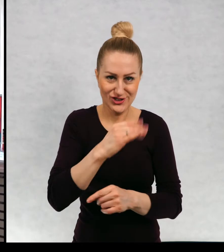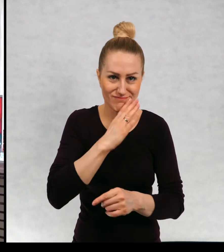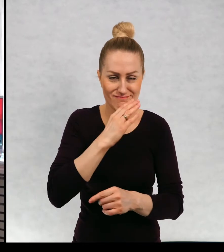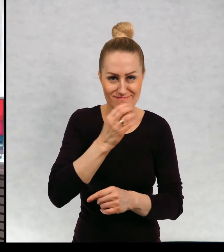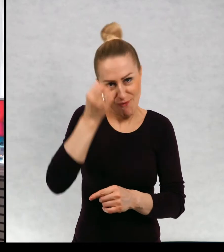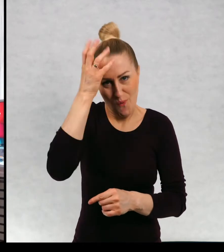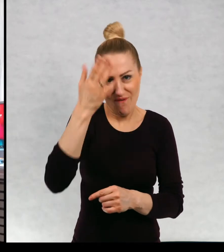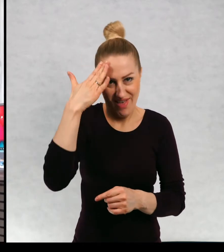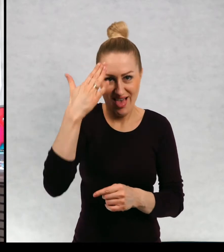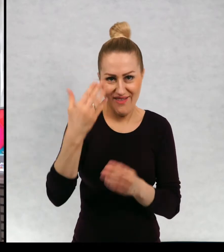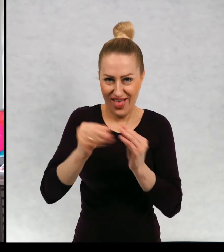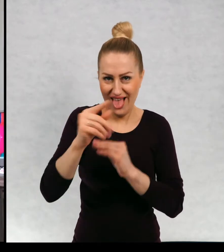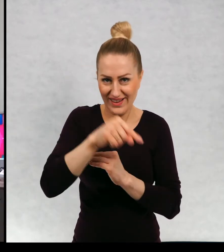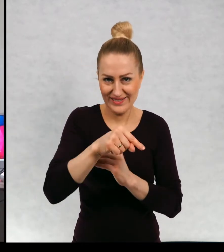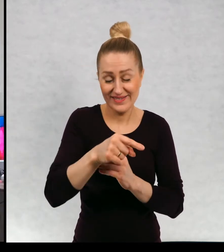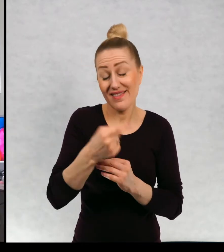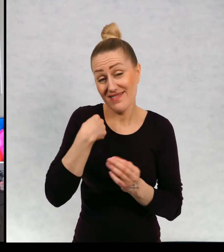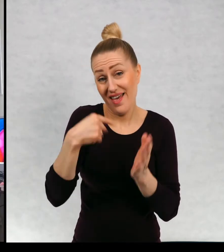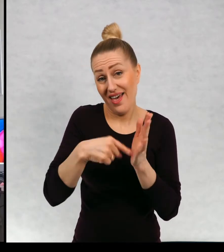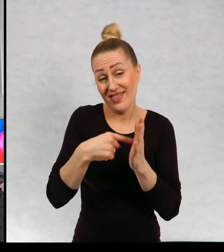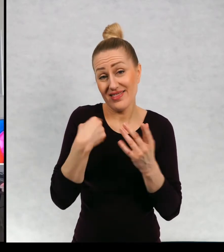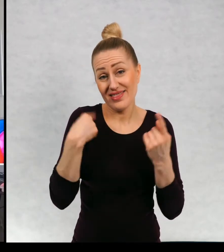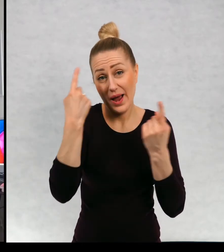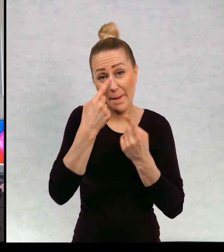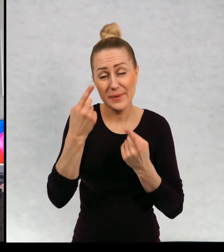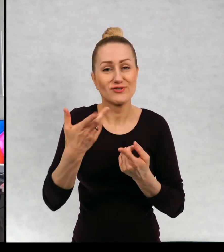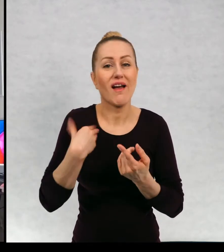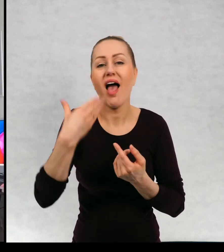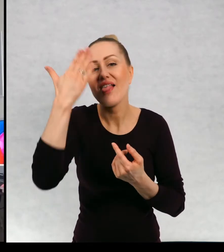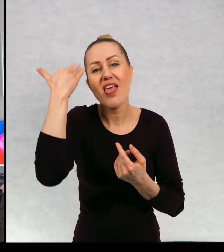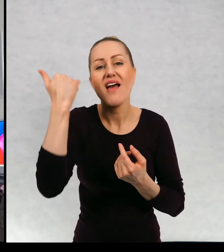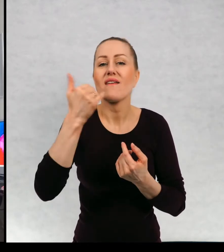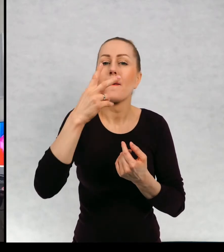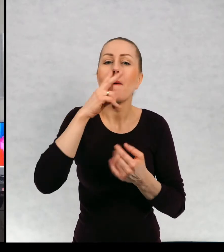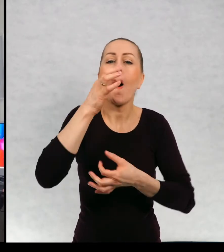Tak sobie to to wyobrażam. Jeszcze nie wiem, z jakiego punktu